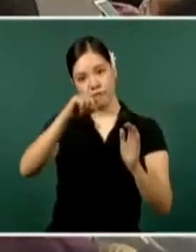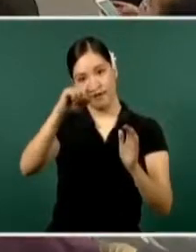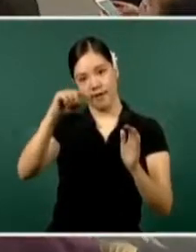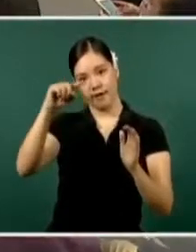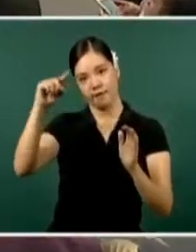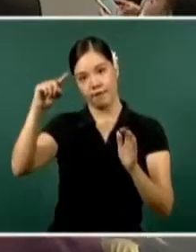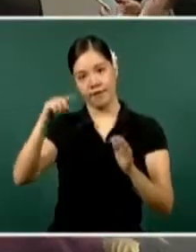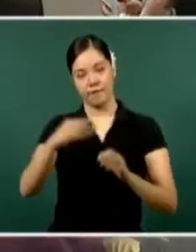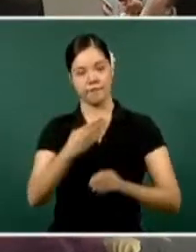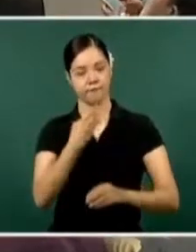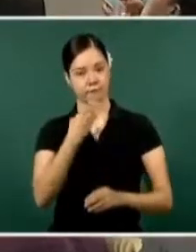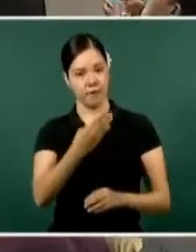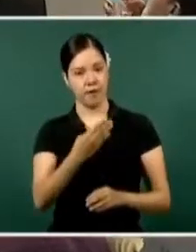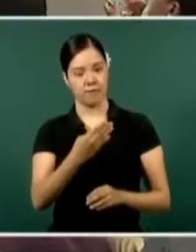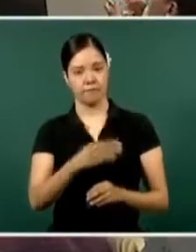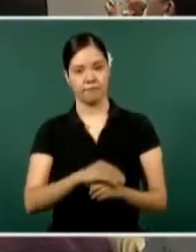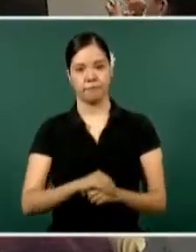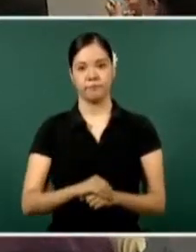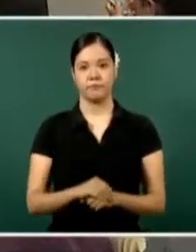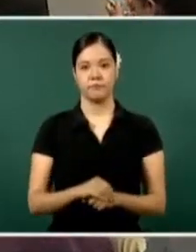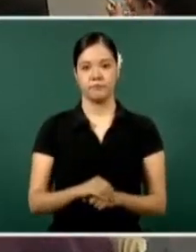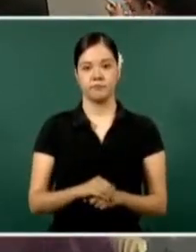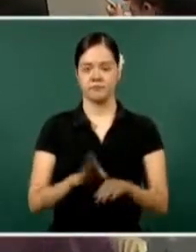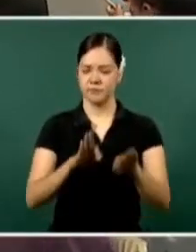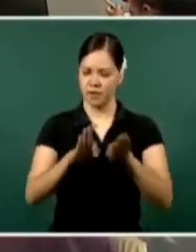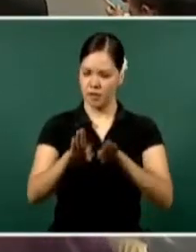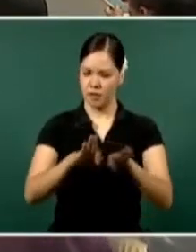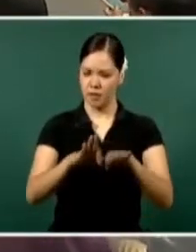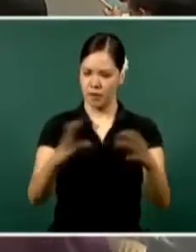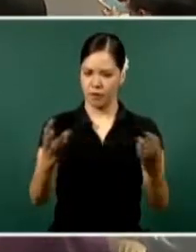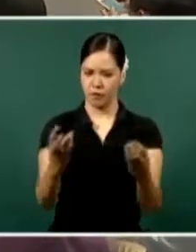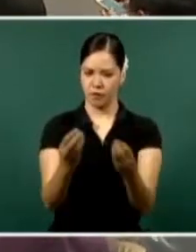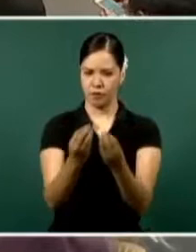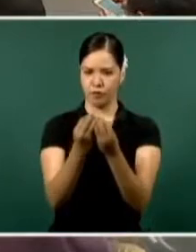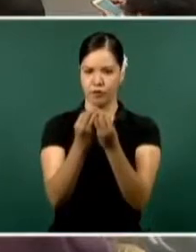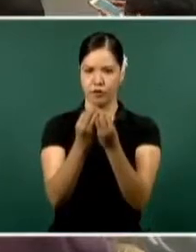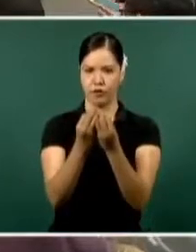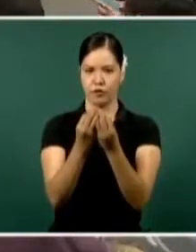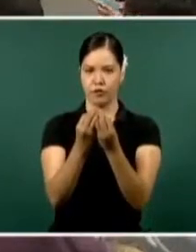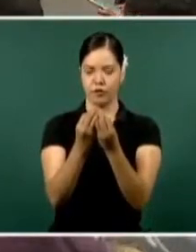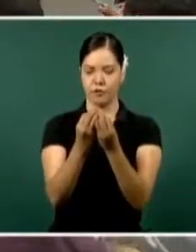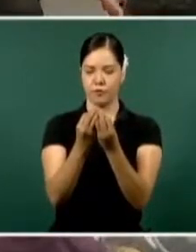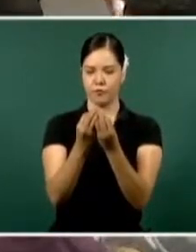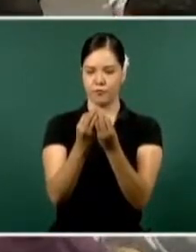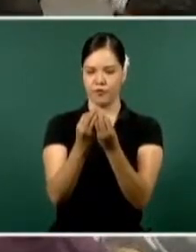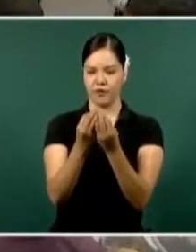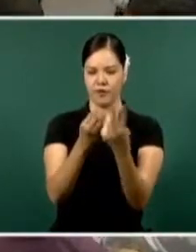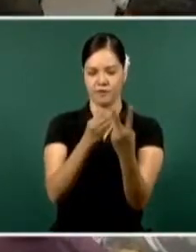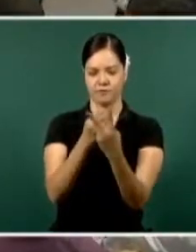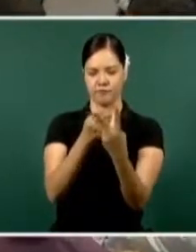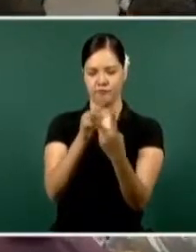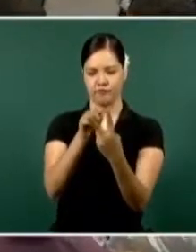Bien, el trabajo conjunto que se ha hecho, federación y estado, aquí está reflejado